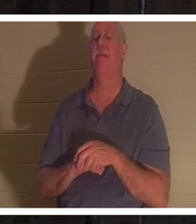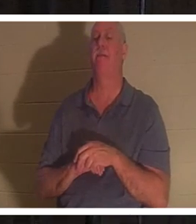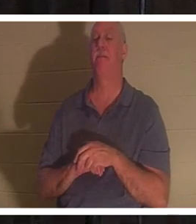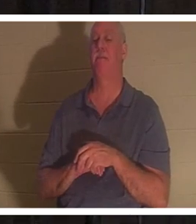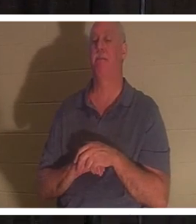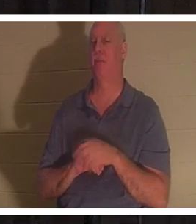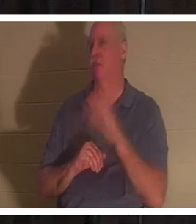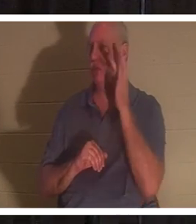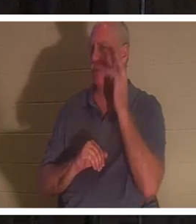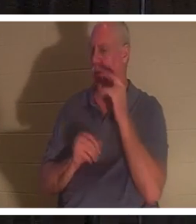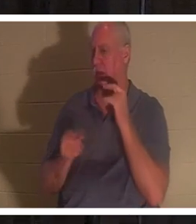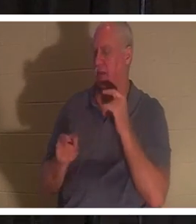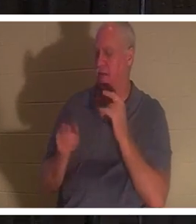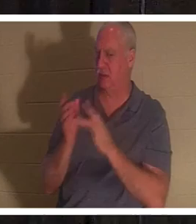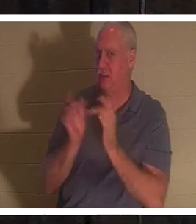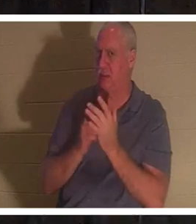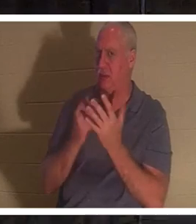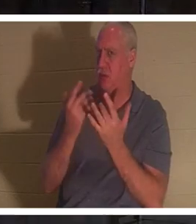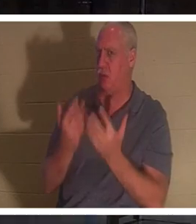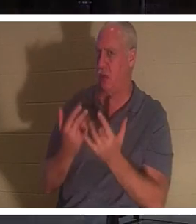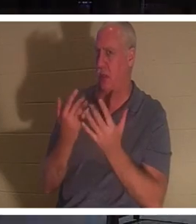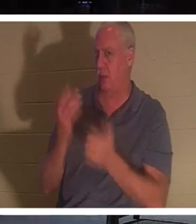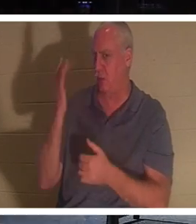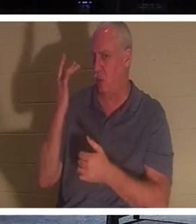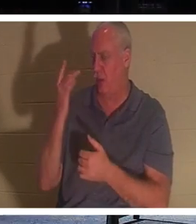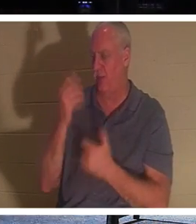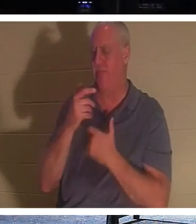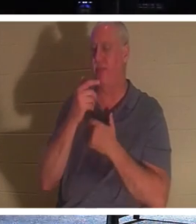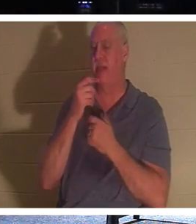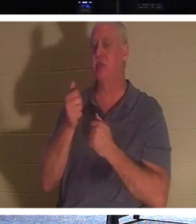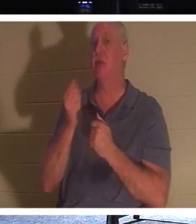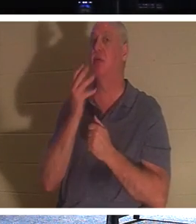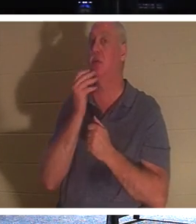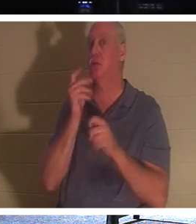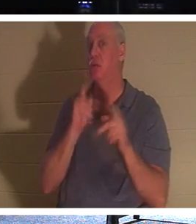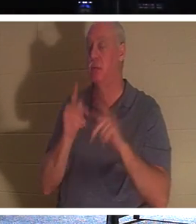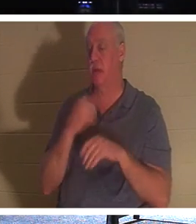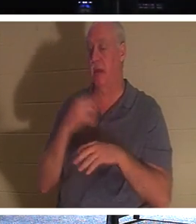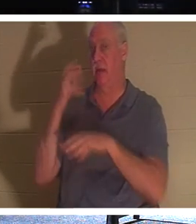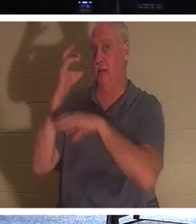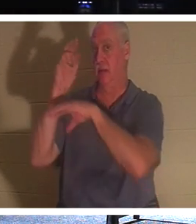イエスはそのように待ったのでしょうか？ 興味深いのは、ユダヤ人には、人が死ぬと